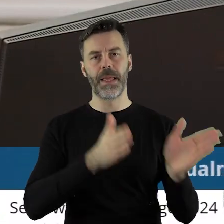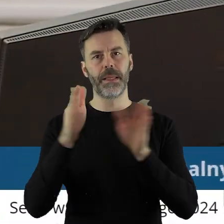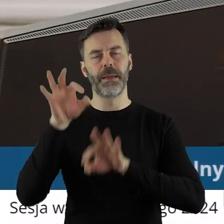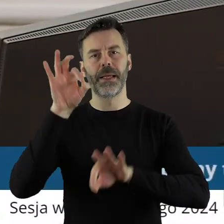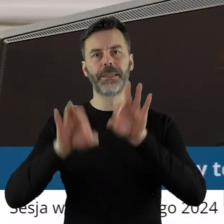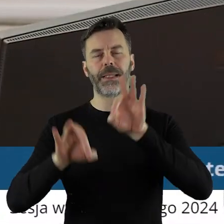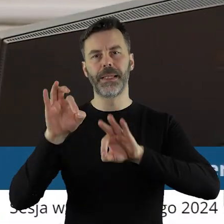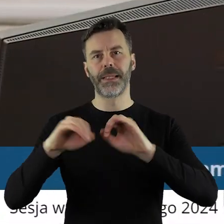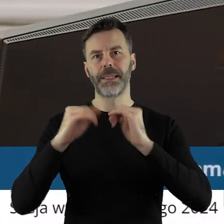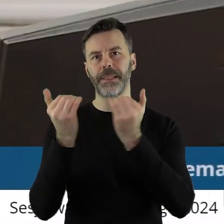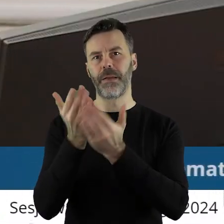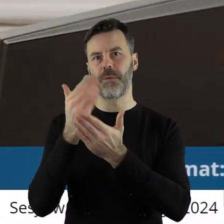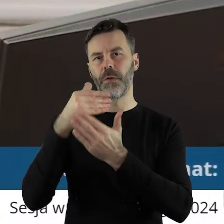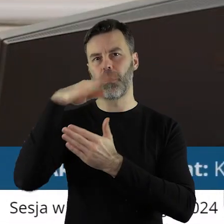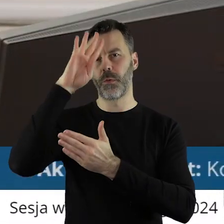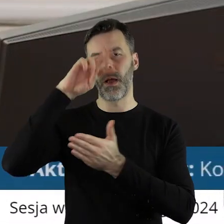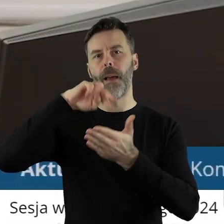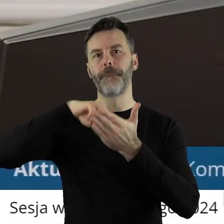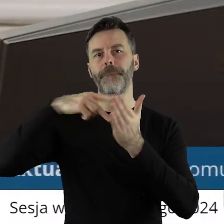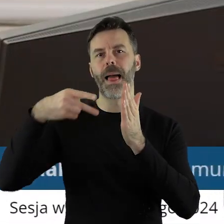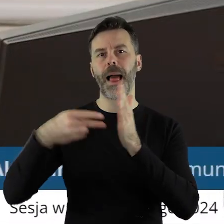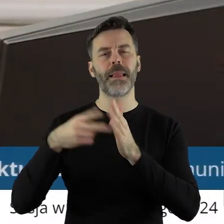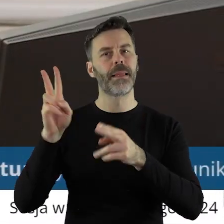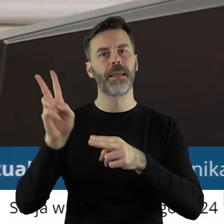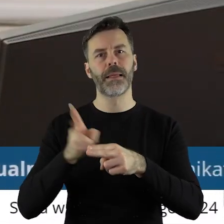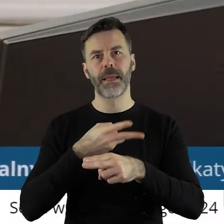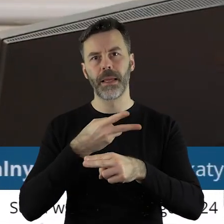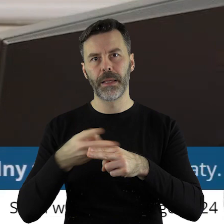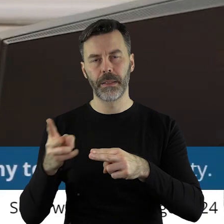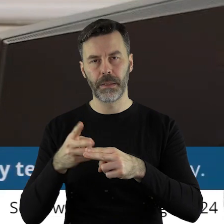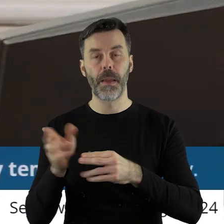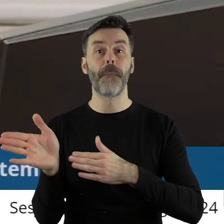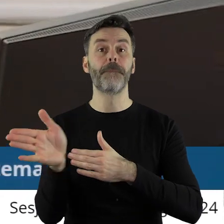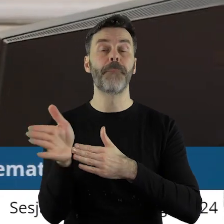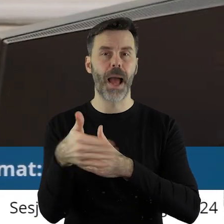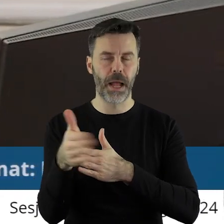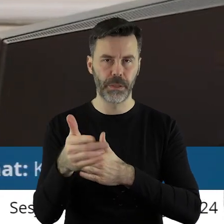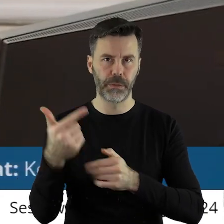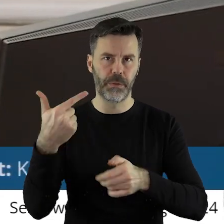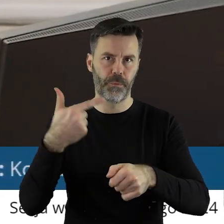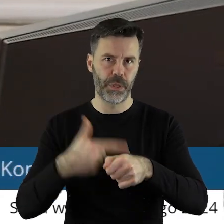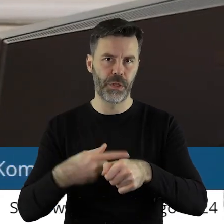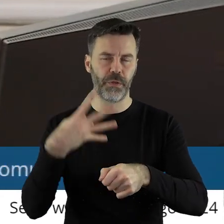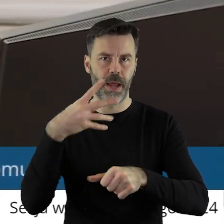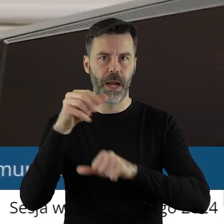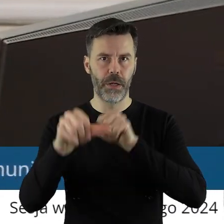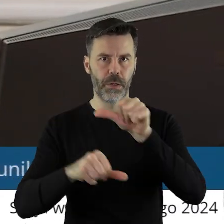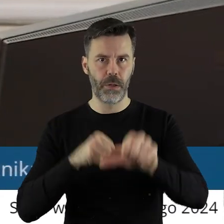Kolejna sesja Sejmiku Województwa Łódzkiego zaplanowana jest na marzec 2024 roku.